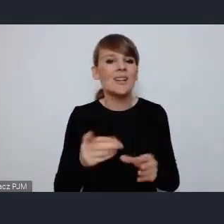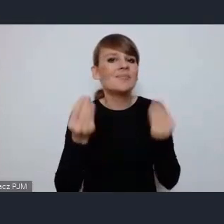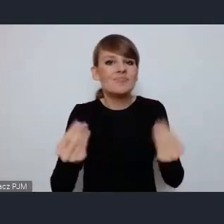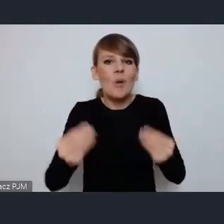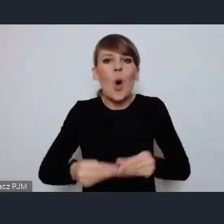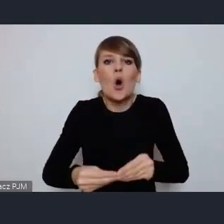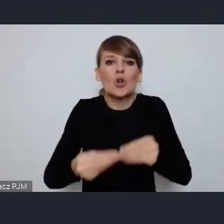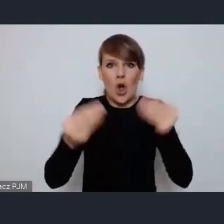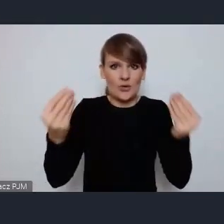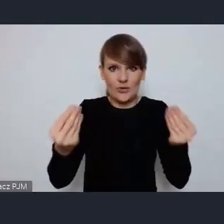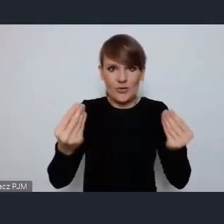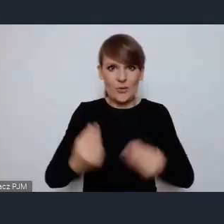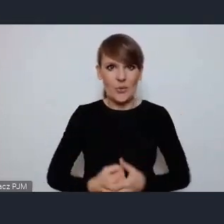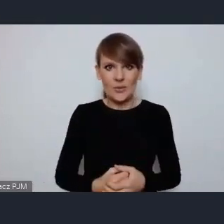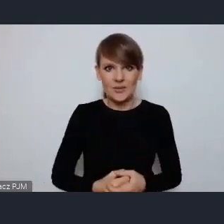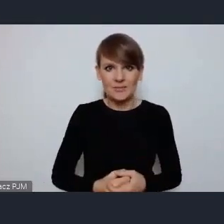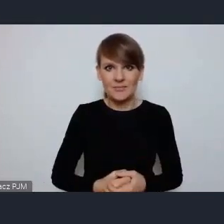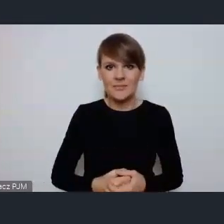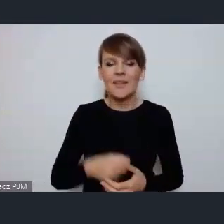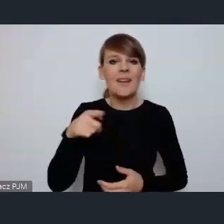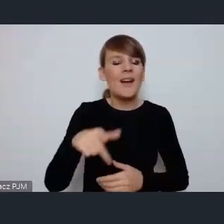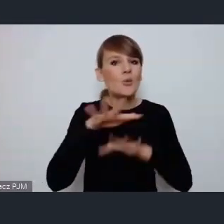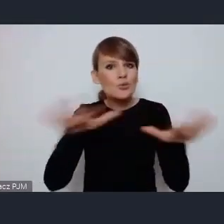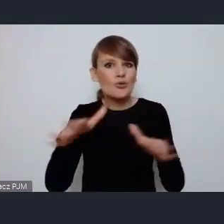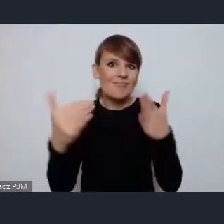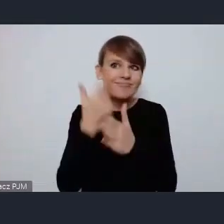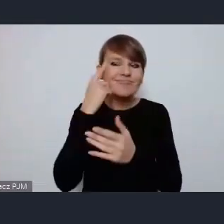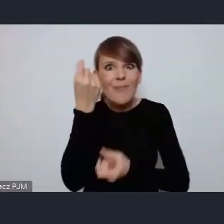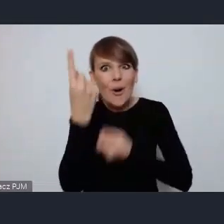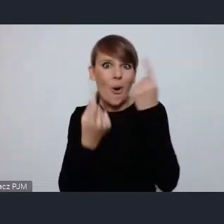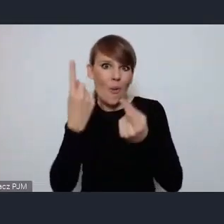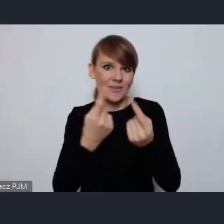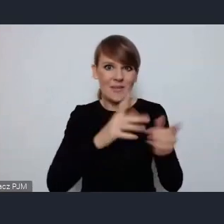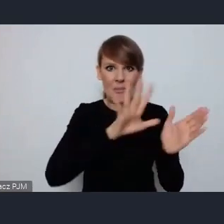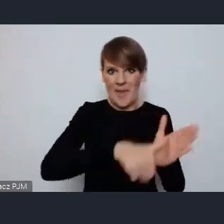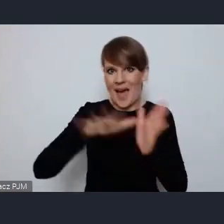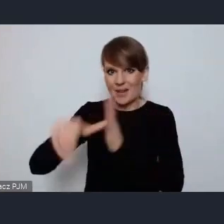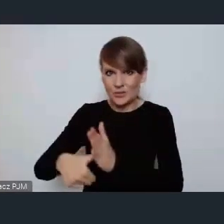i wielką innowacyjność miejskich ośrodków w Polsce.